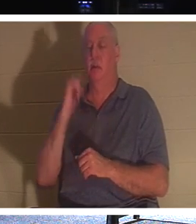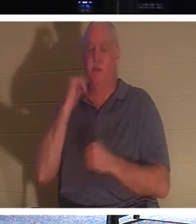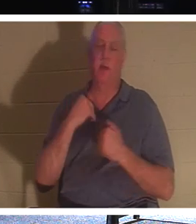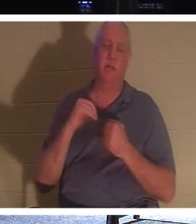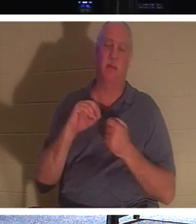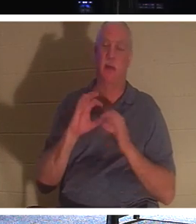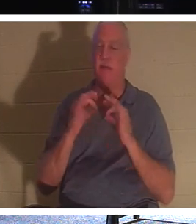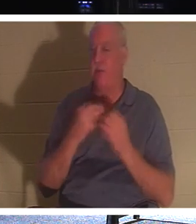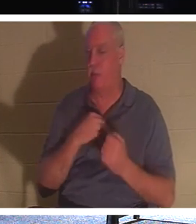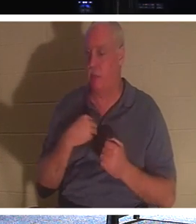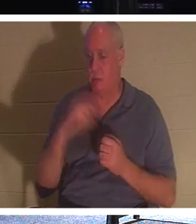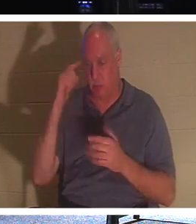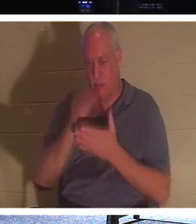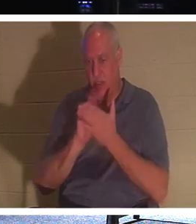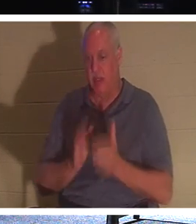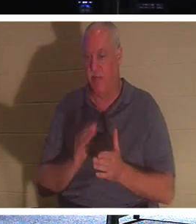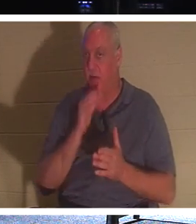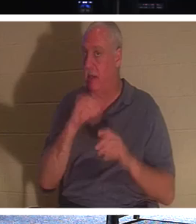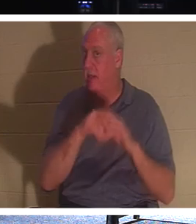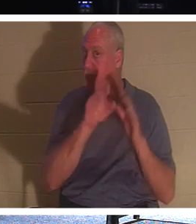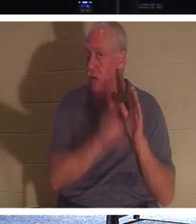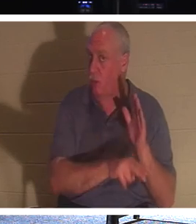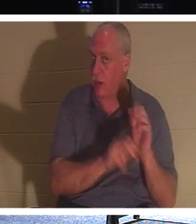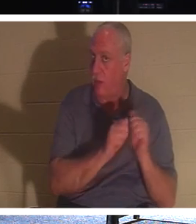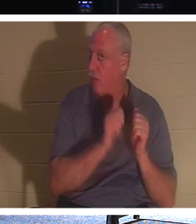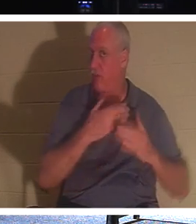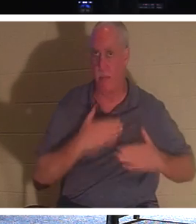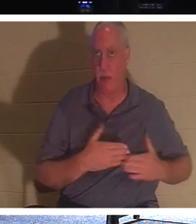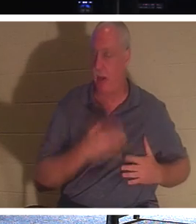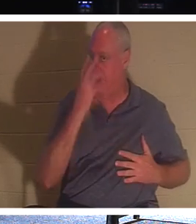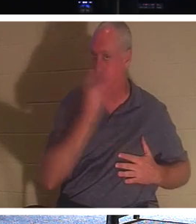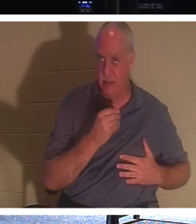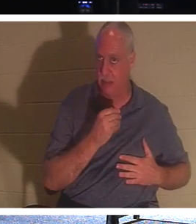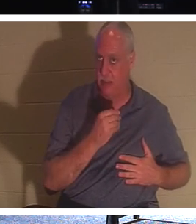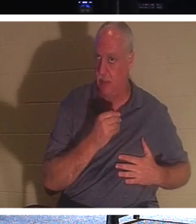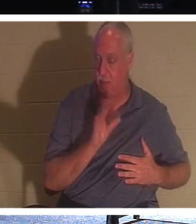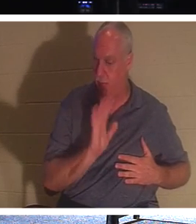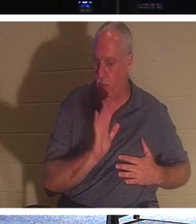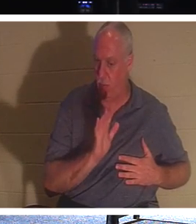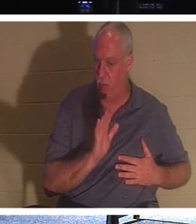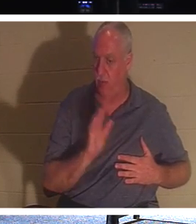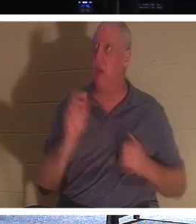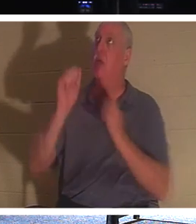彼らは地面に埋もれて眠っていて意識を失っているわけではありません。いいえ、彼らは主と共にいます！これ